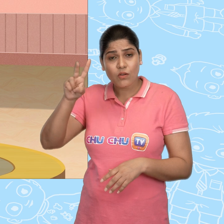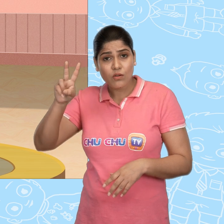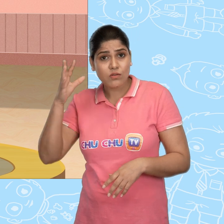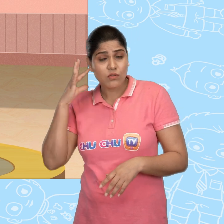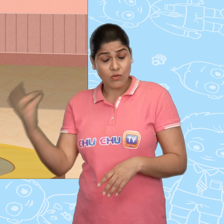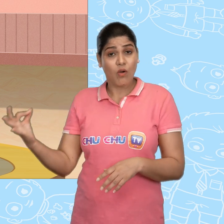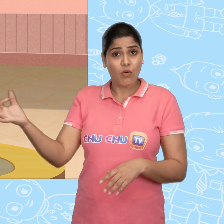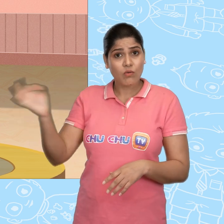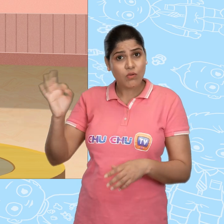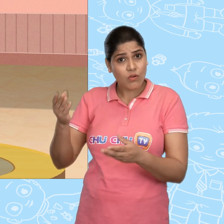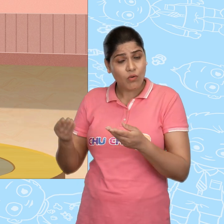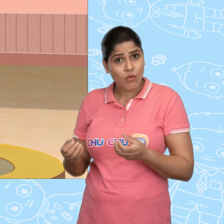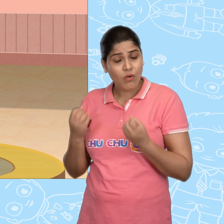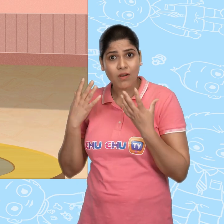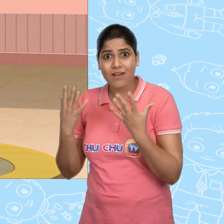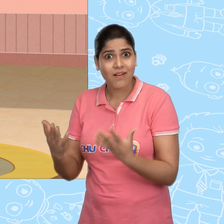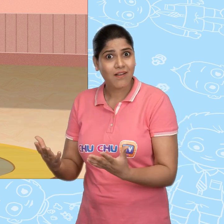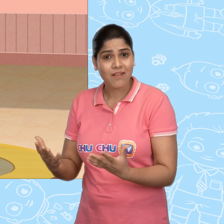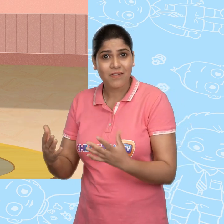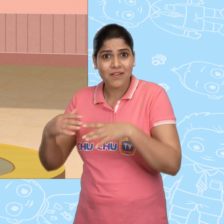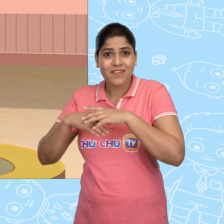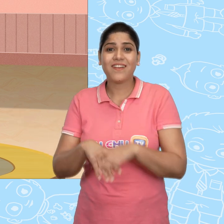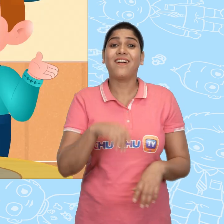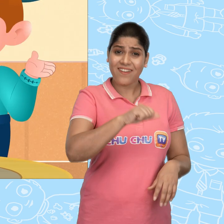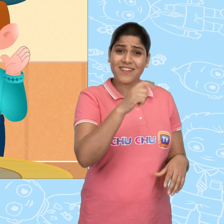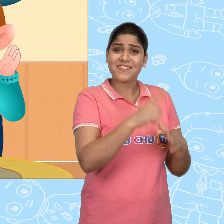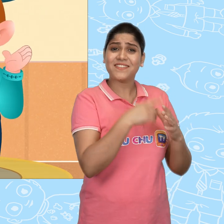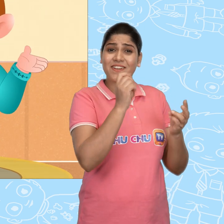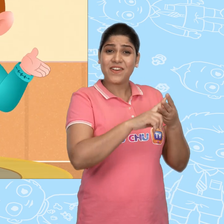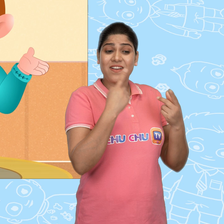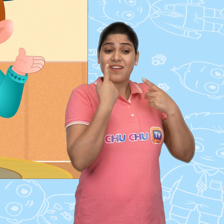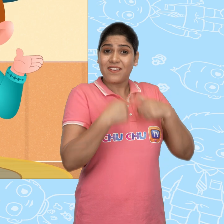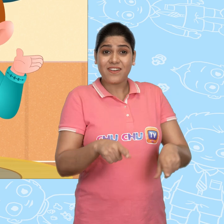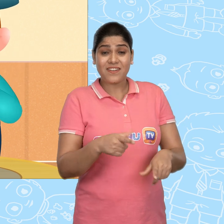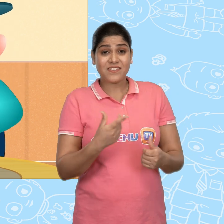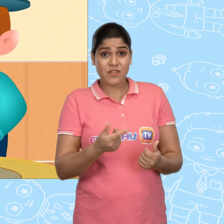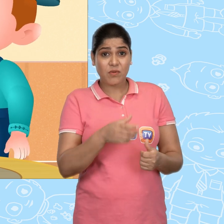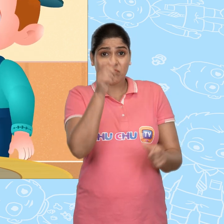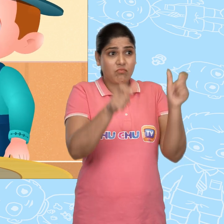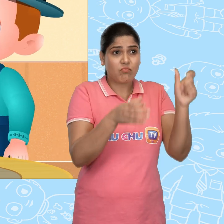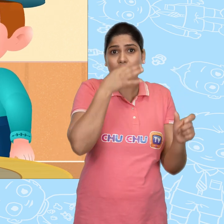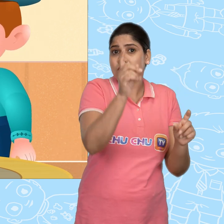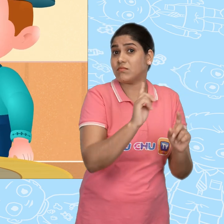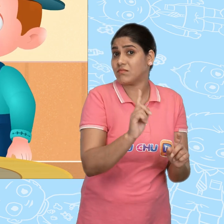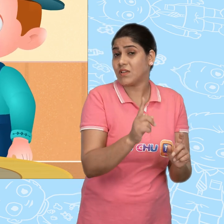एक दर्जन सोने के सिक्के? वाह! हाँ Joe! पर इसके बारे में किसी को मत बताना .